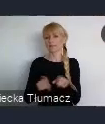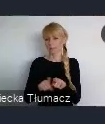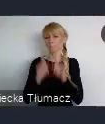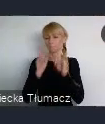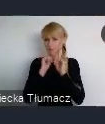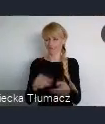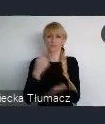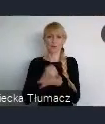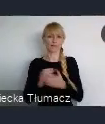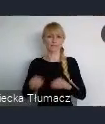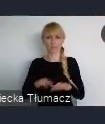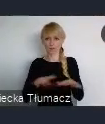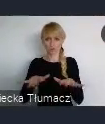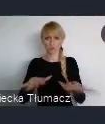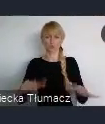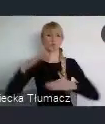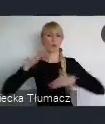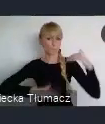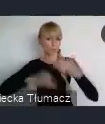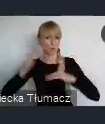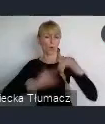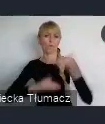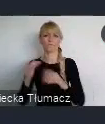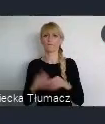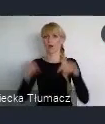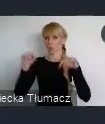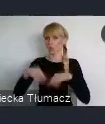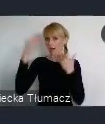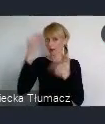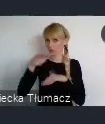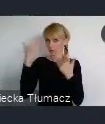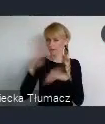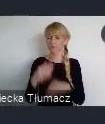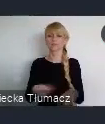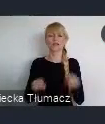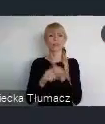w mieście zaczyna odgrywać coraz większą rolę głos mieszkańców.